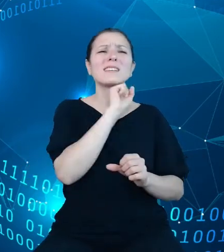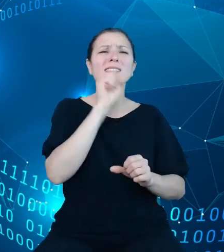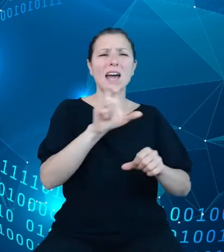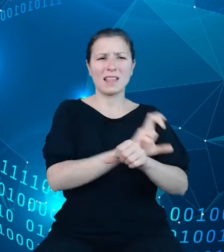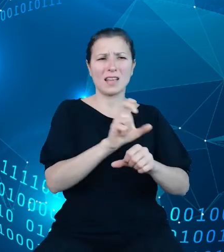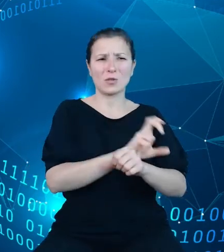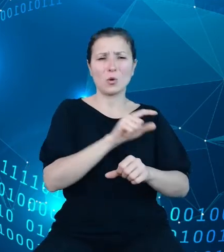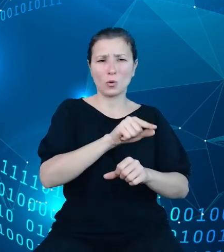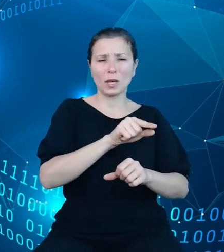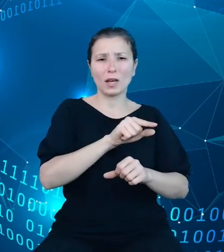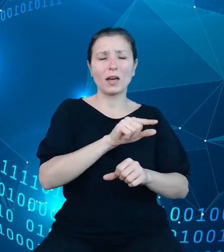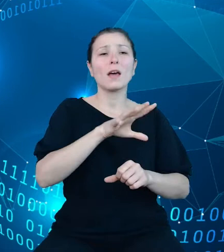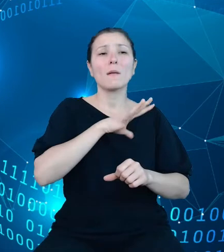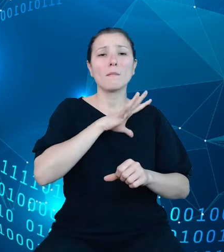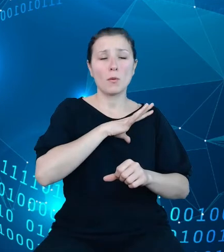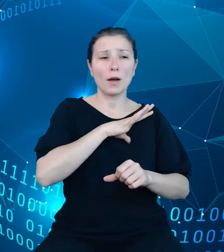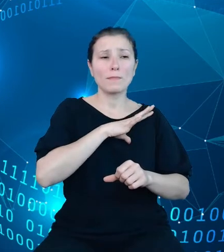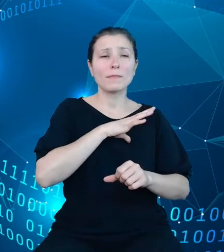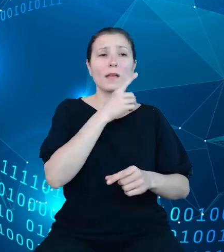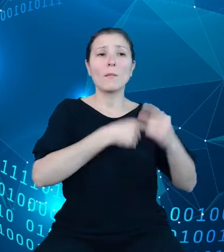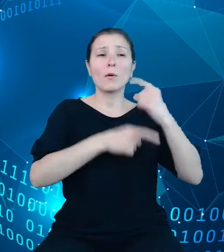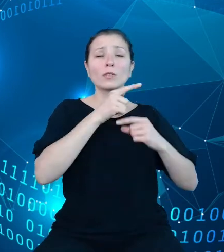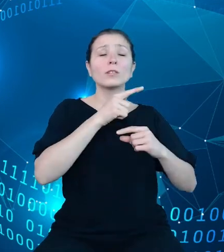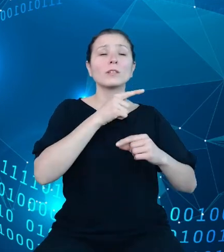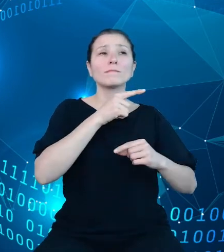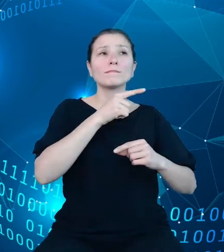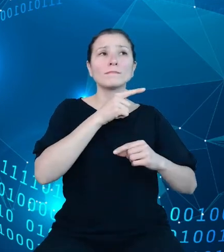pochodzącej z początku tego wieku bazy demografia.